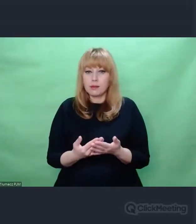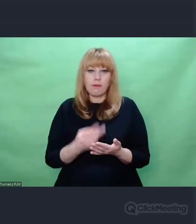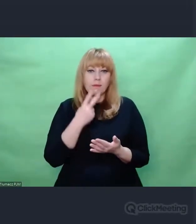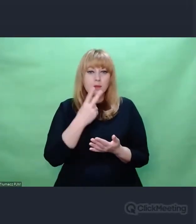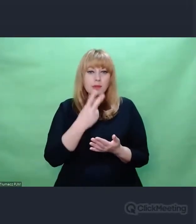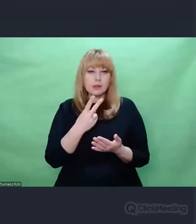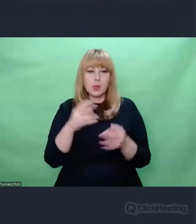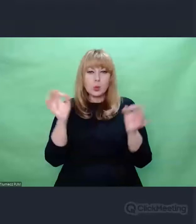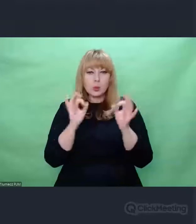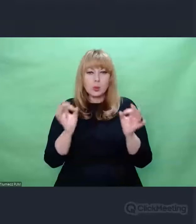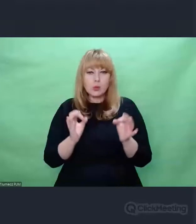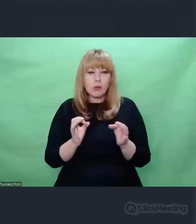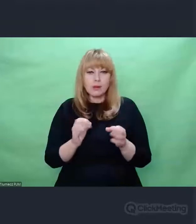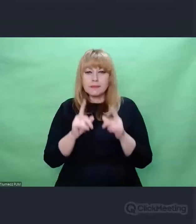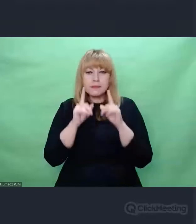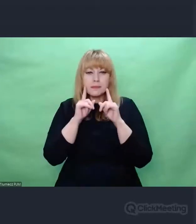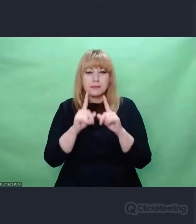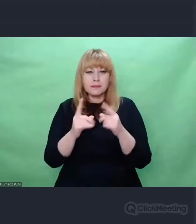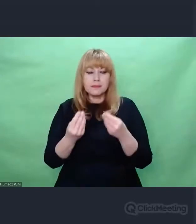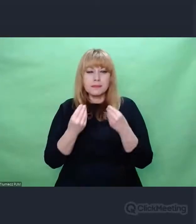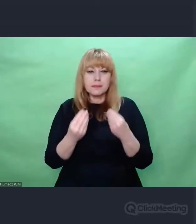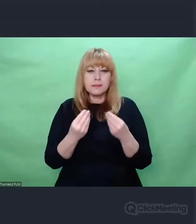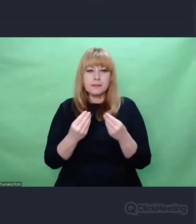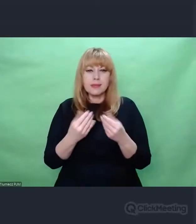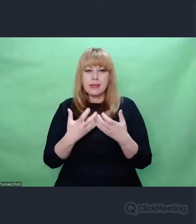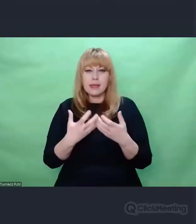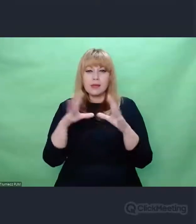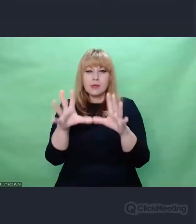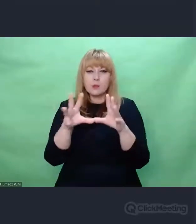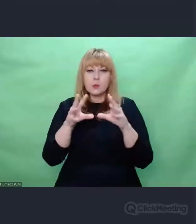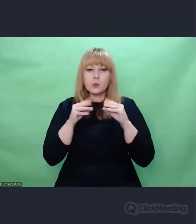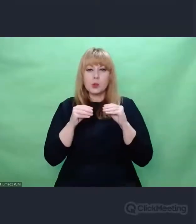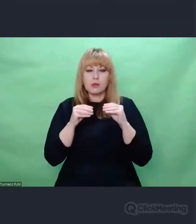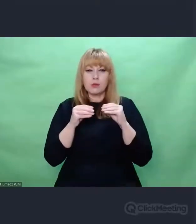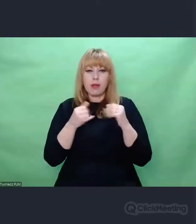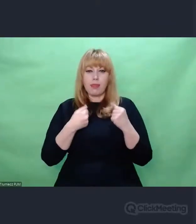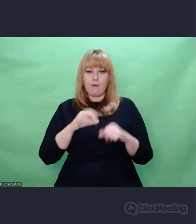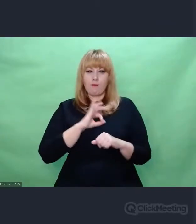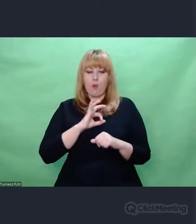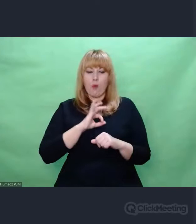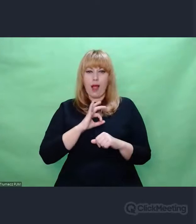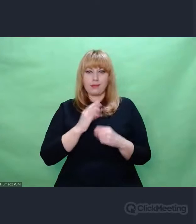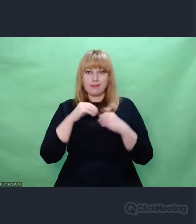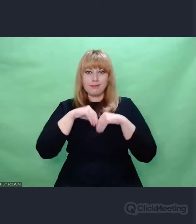to chcemy gdzieś wewnętrznie stworzyć własne dzieło, podjąć własny wysiłek twórczy.